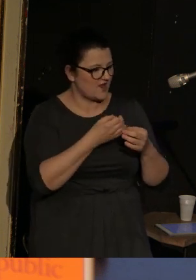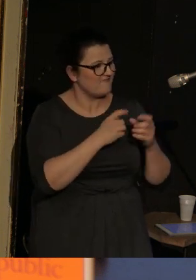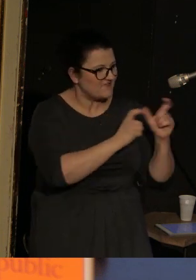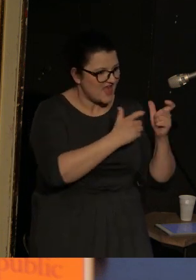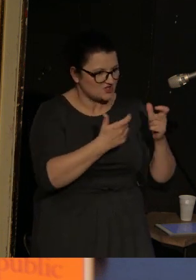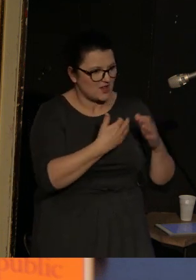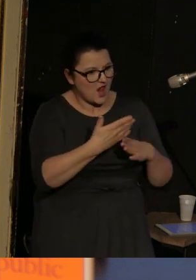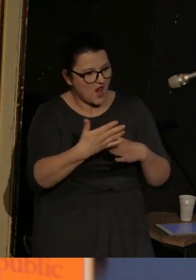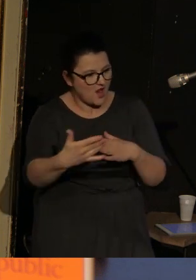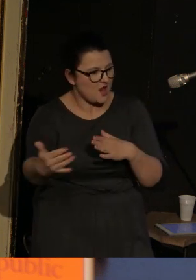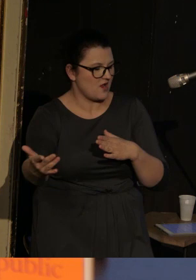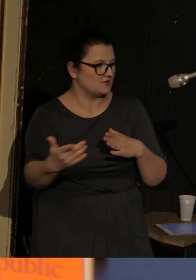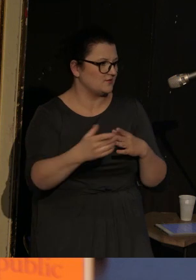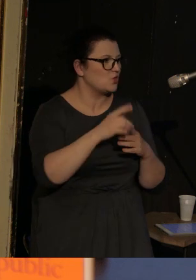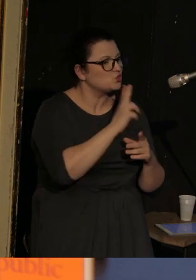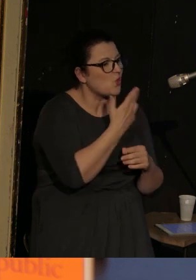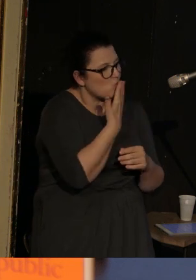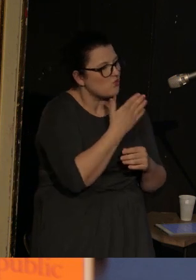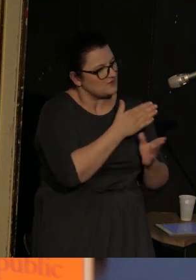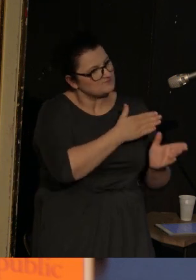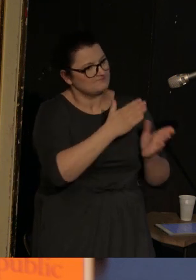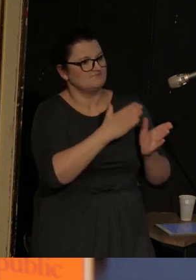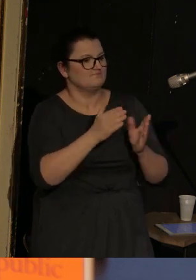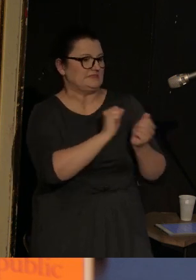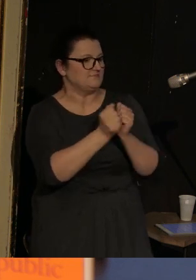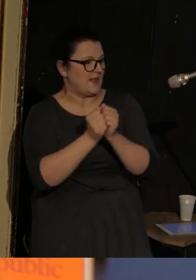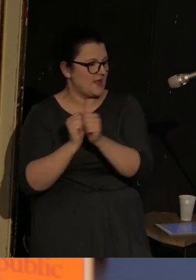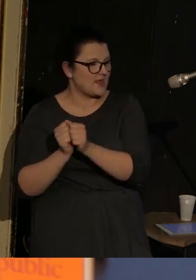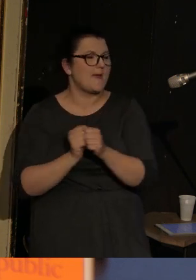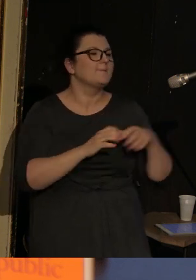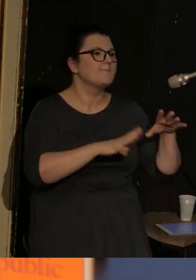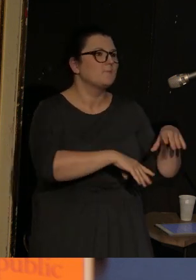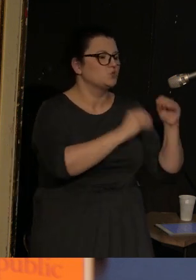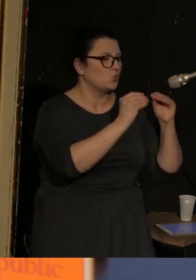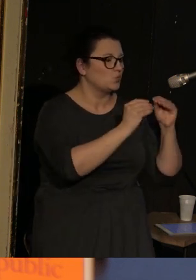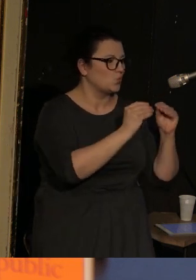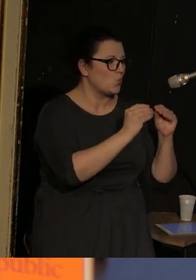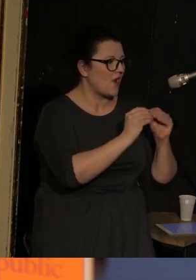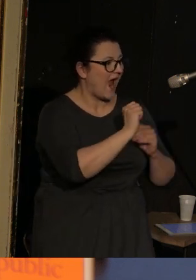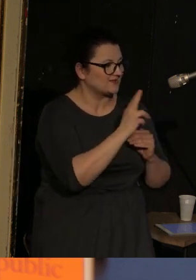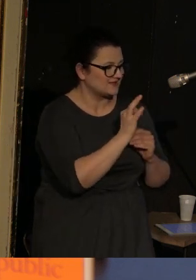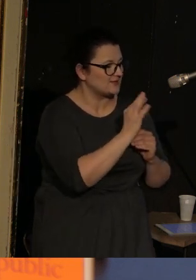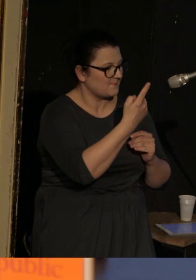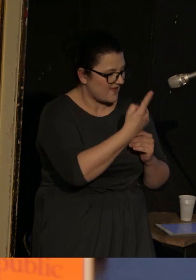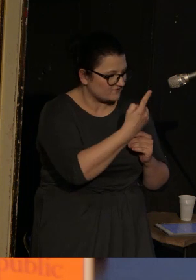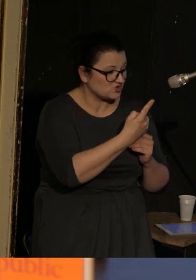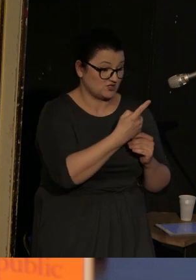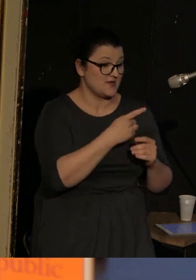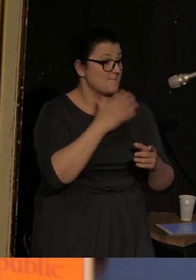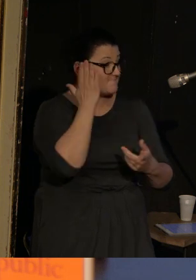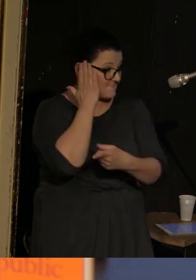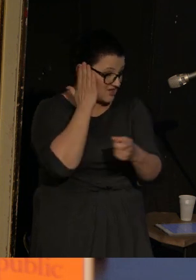zmieniają się jakby osoby mówiące, w 1. akcie mamy oczywiście mieszkańców miasta Vasenki,